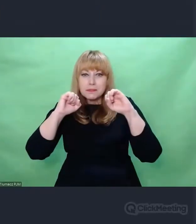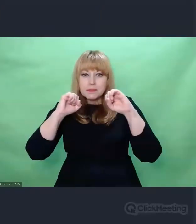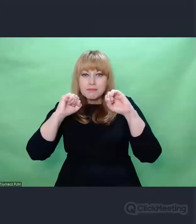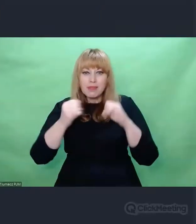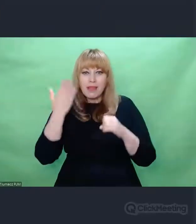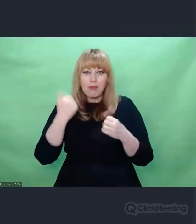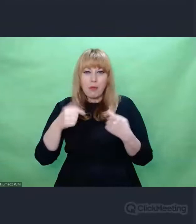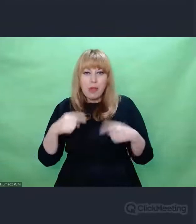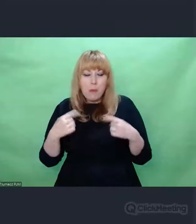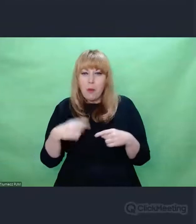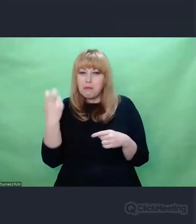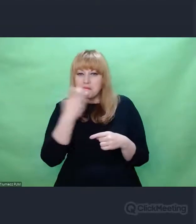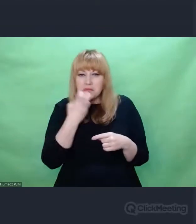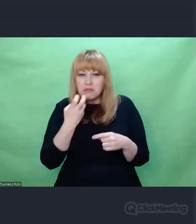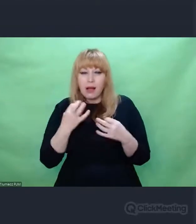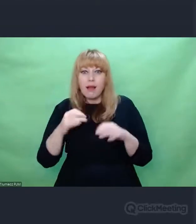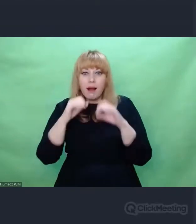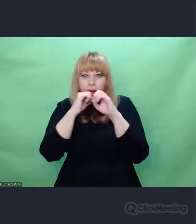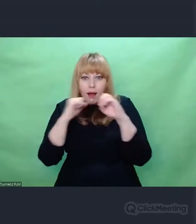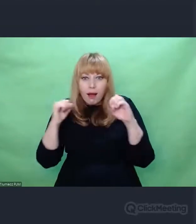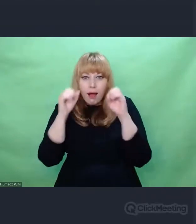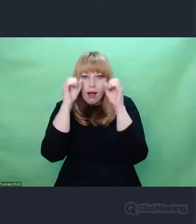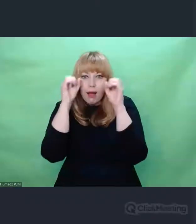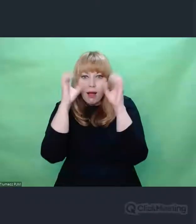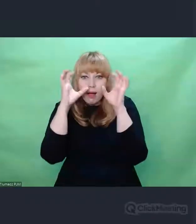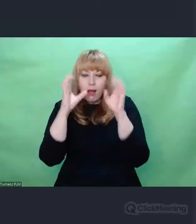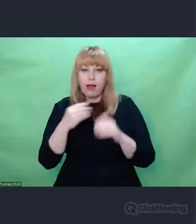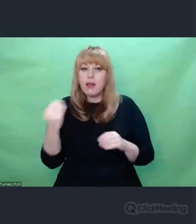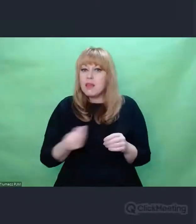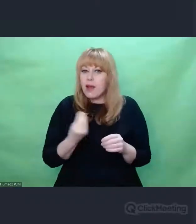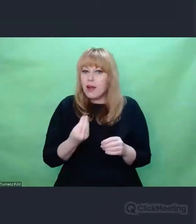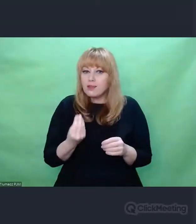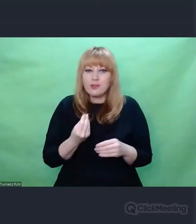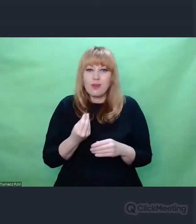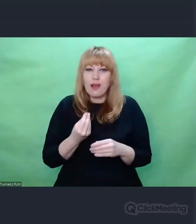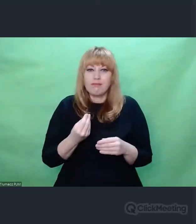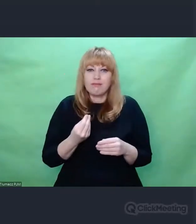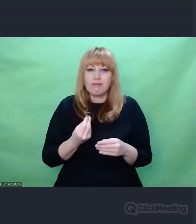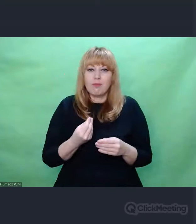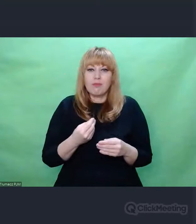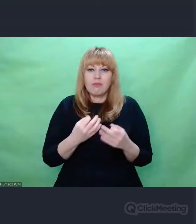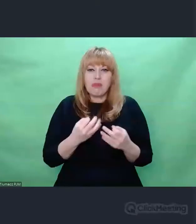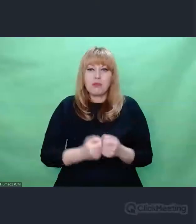że rzeczy nie przeznaczone do działań artystycznych